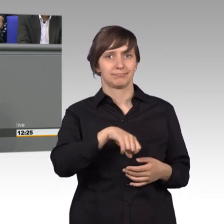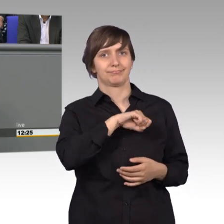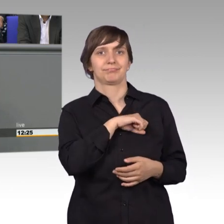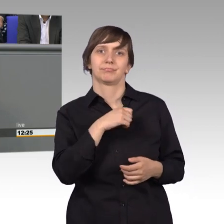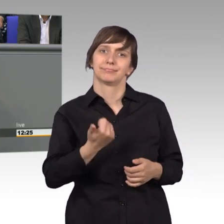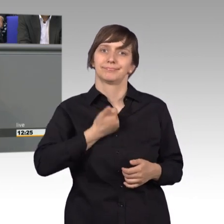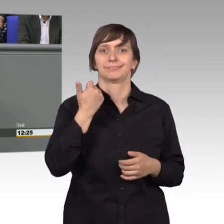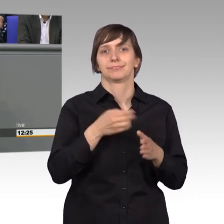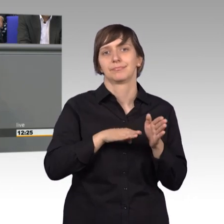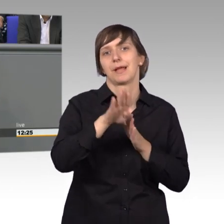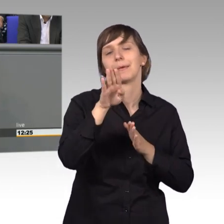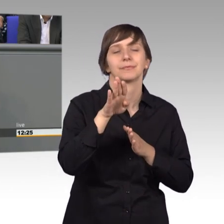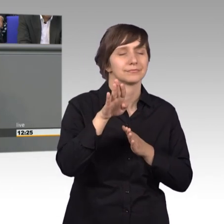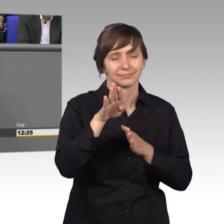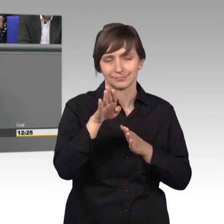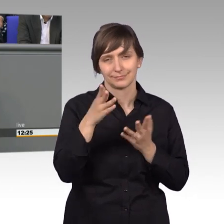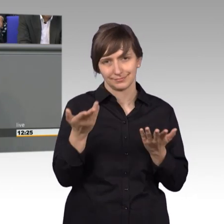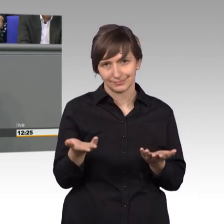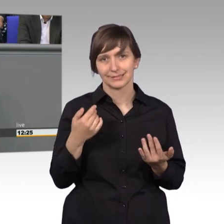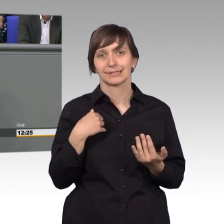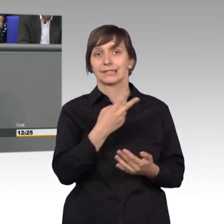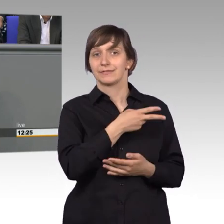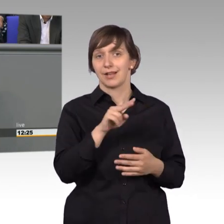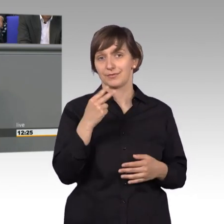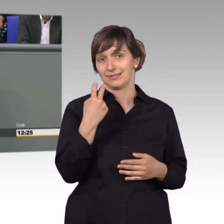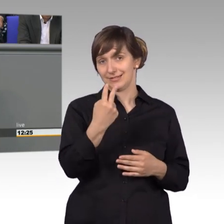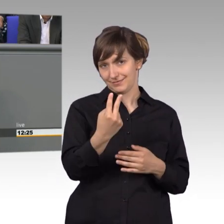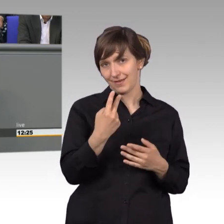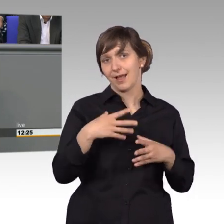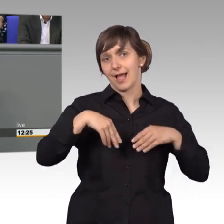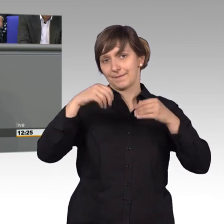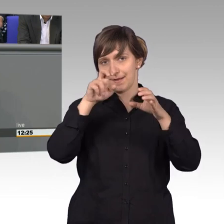Lassen Sie sich sagen von einem Abgeordneten der erst seit 2002 im Petitionsausschuss ist, das ist eine feine Sache.